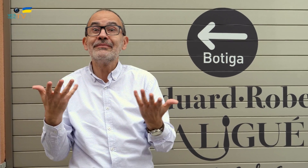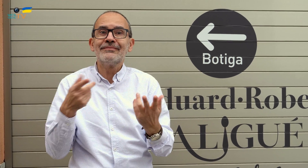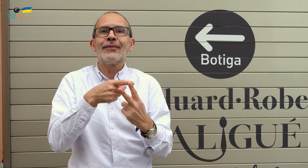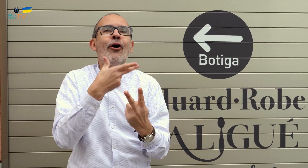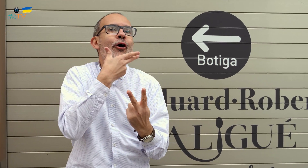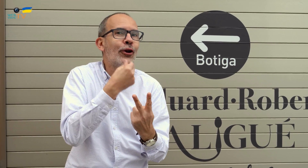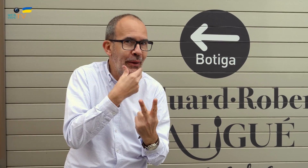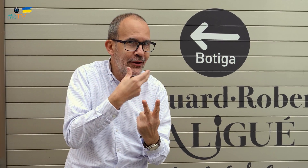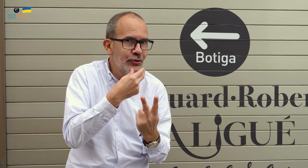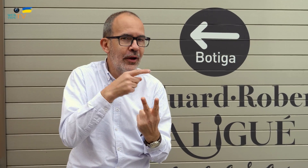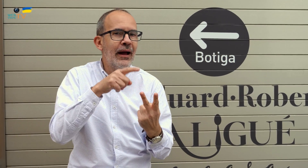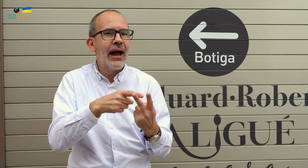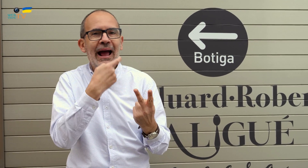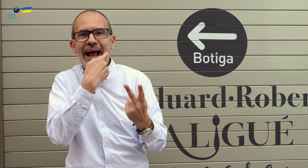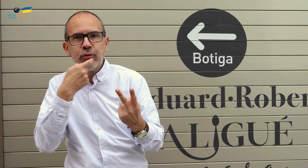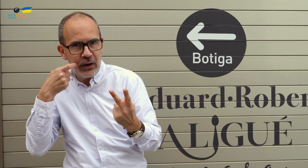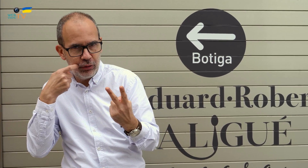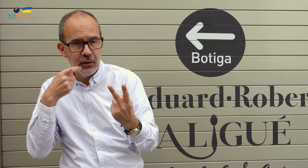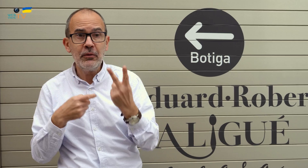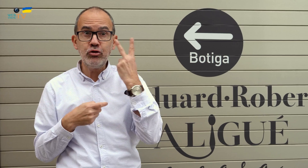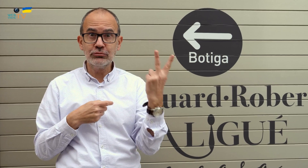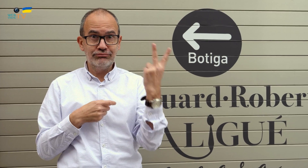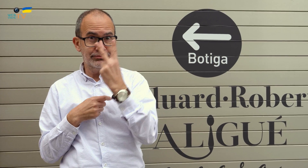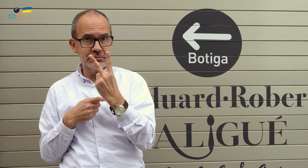Ellos son Roberto y Eduard. Hoy contaremos con los dos